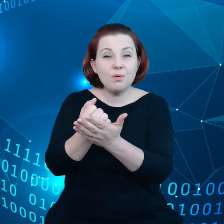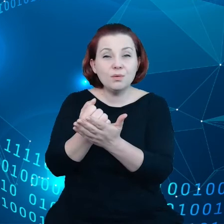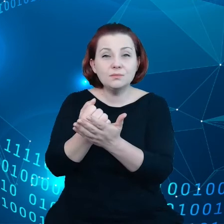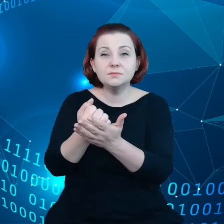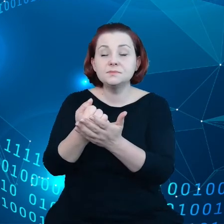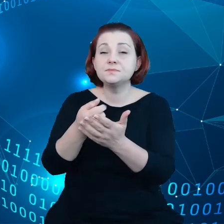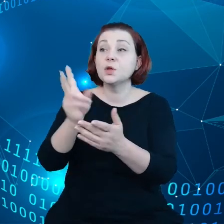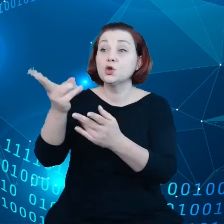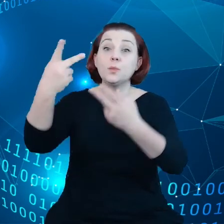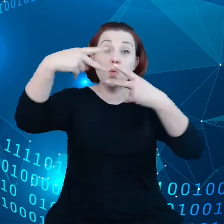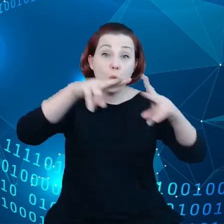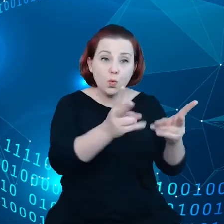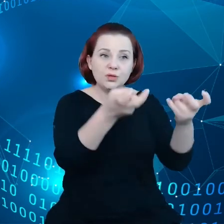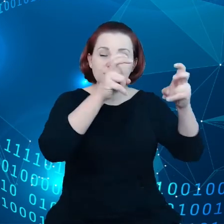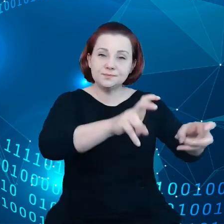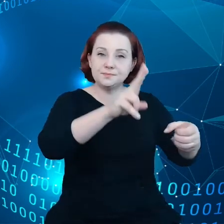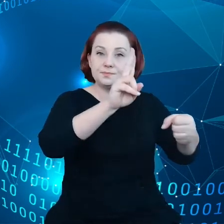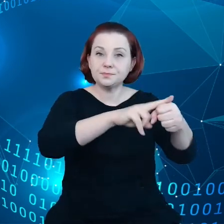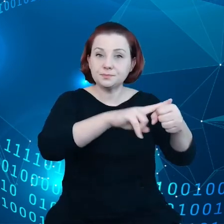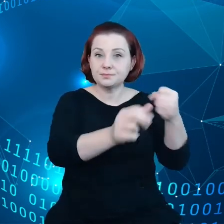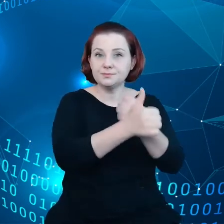tworzeniu baz danych, ale niekoniecznie sami generowali dane